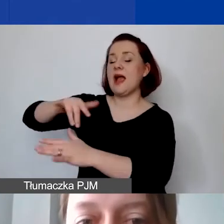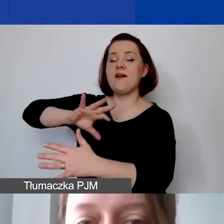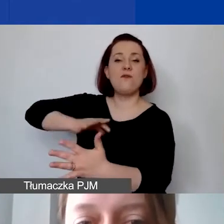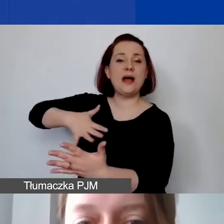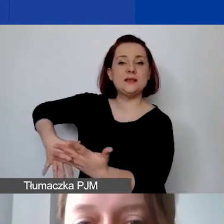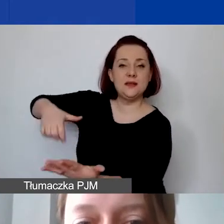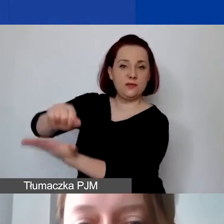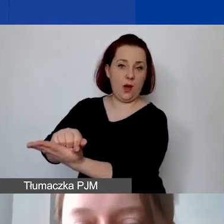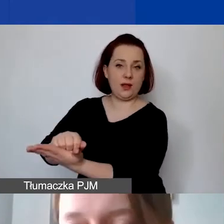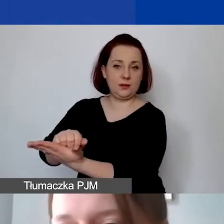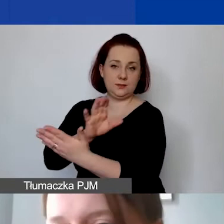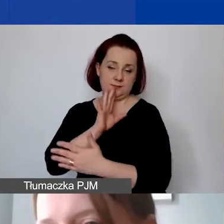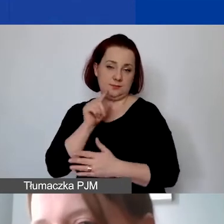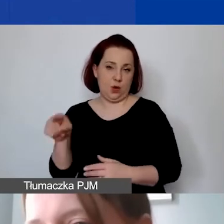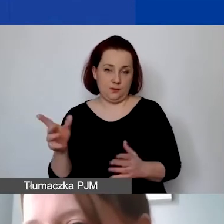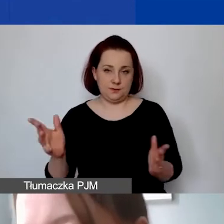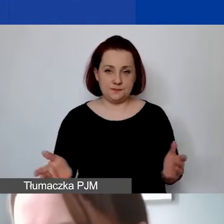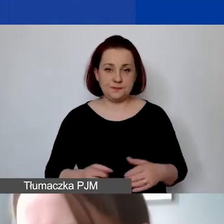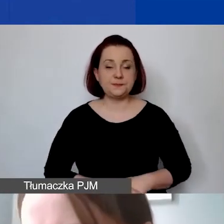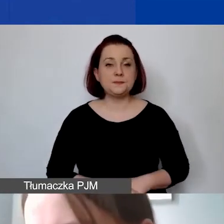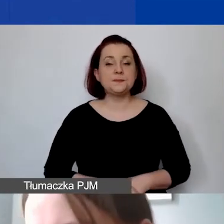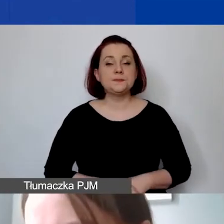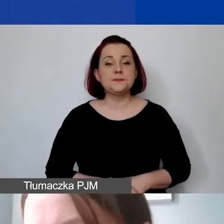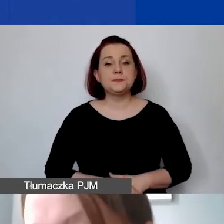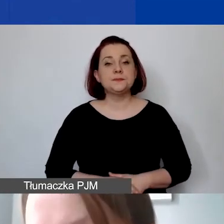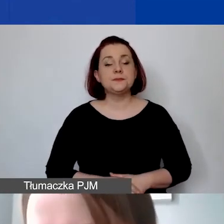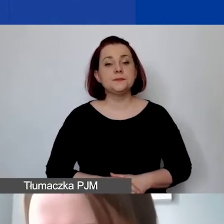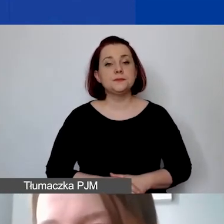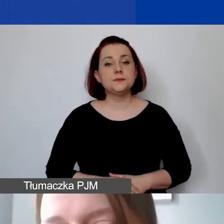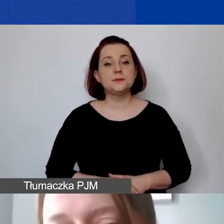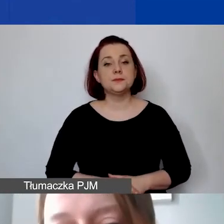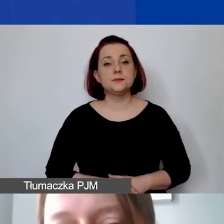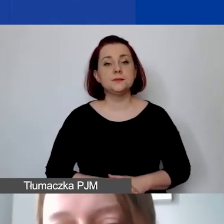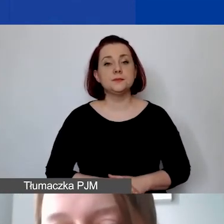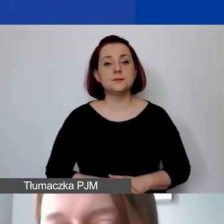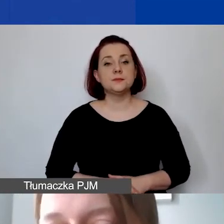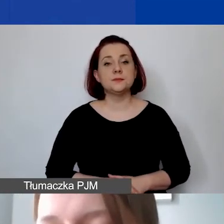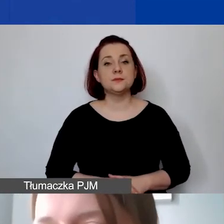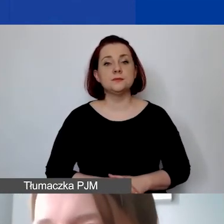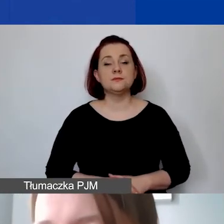To jest także związane z tym, że środki z grantu przyznanego